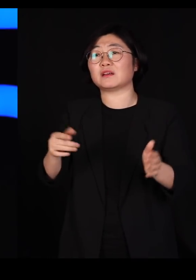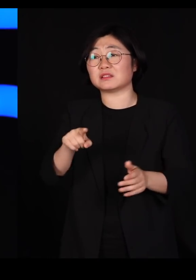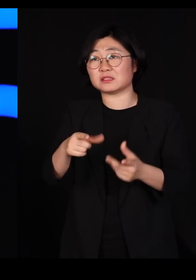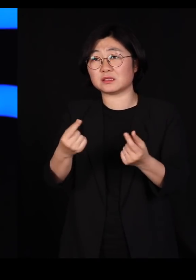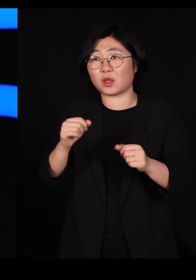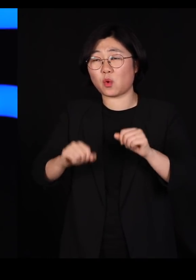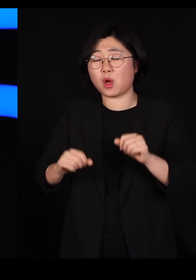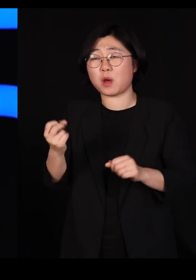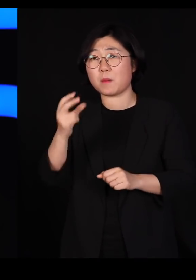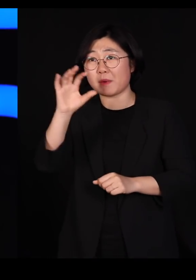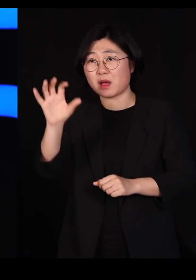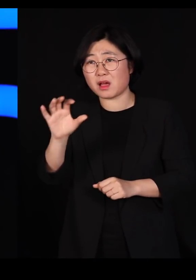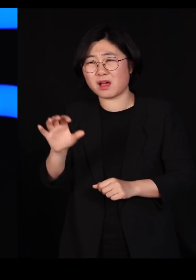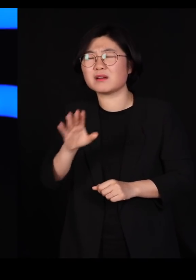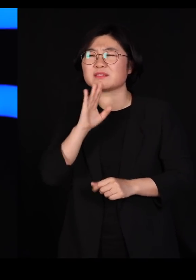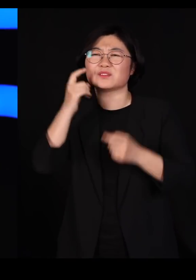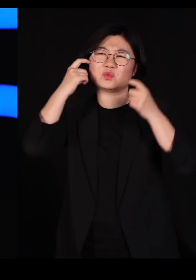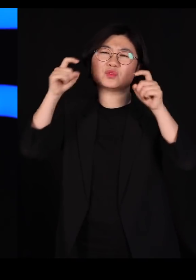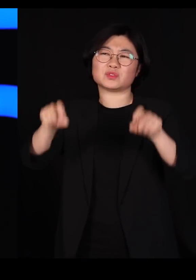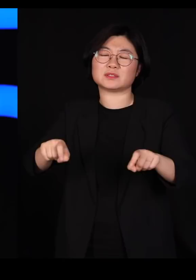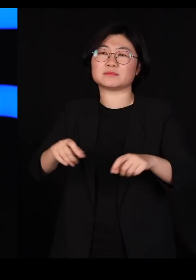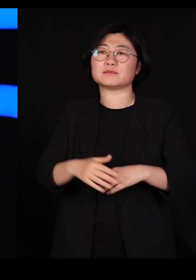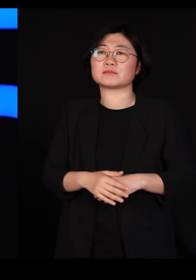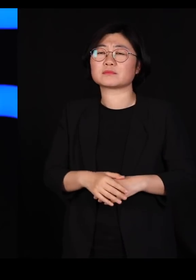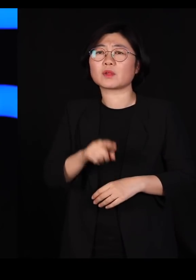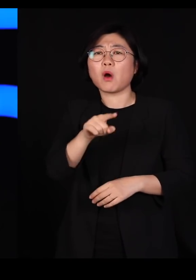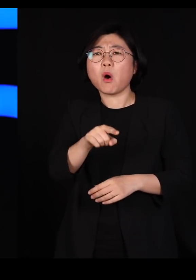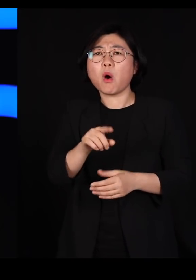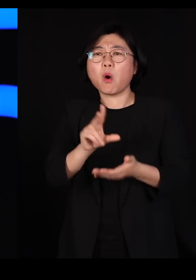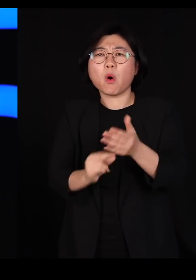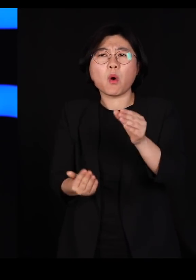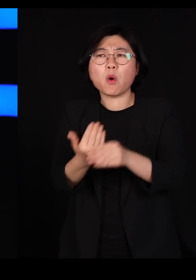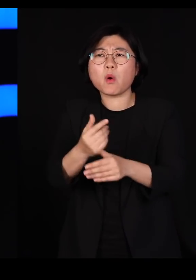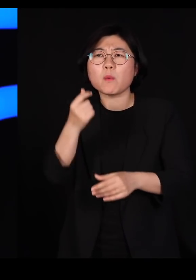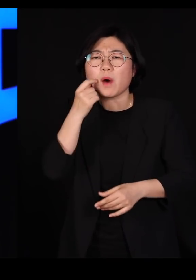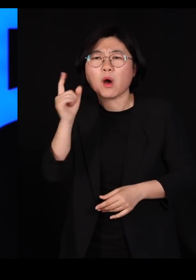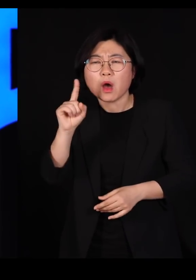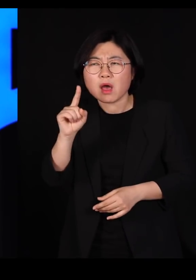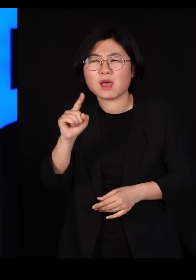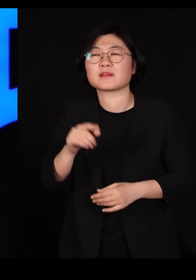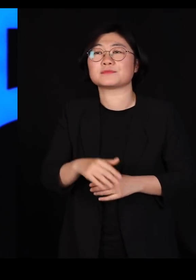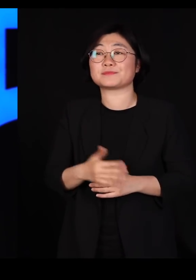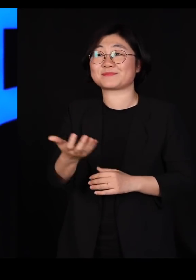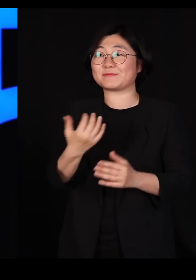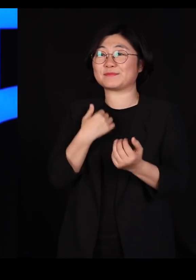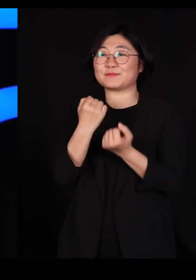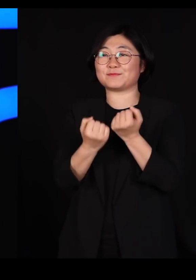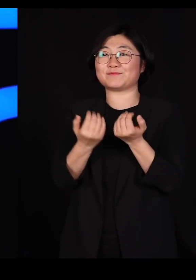참 어리석은 일입니다 이런 일이 왜 일어났느냐 두 가지 이유입니다 조금 전에 제가 설명드린 대로